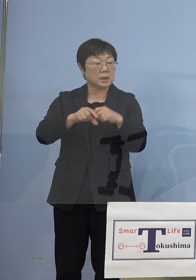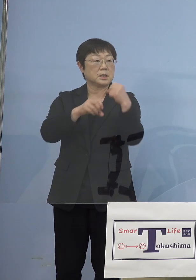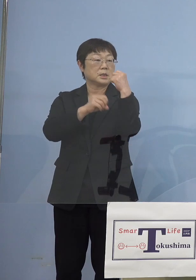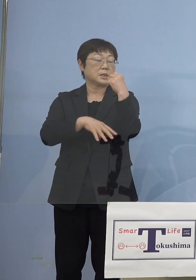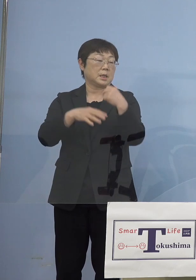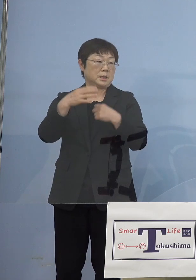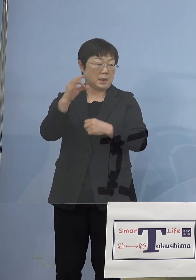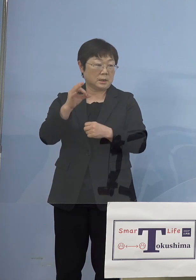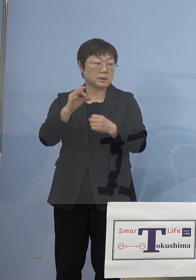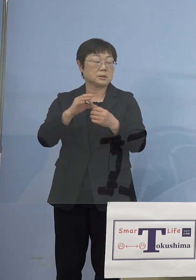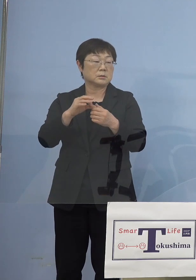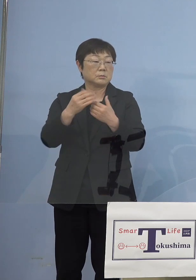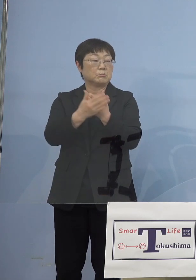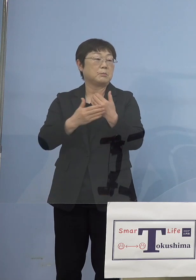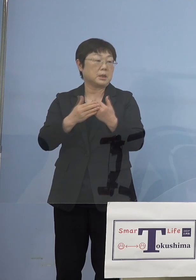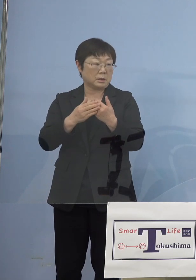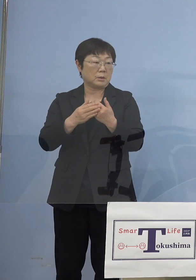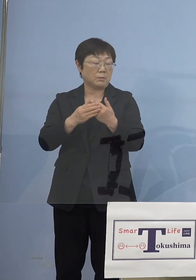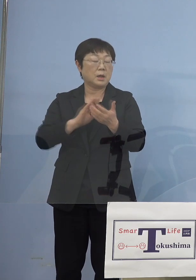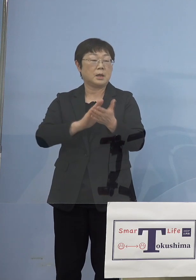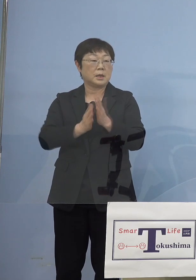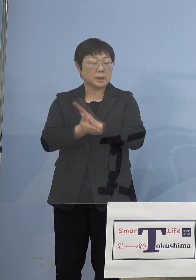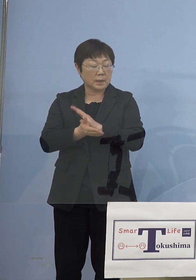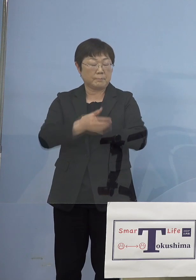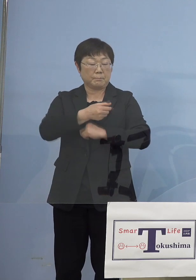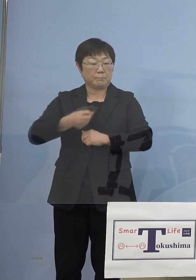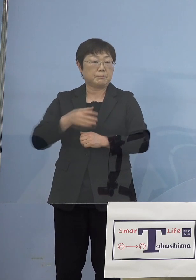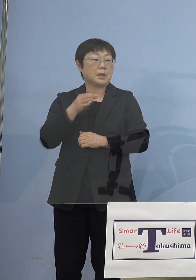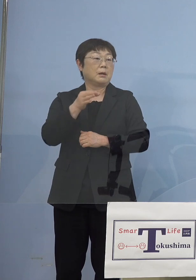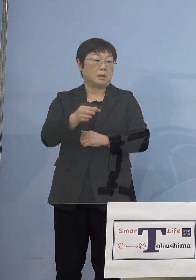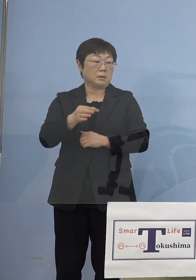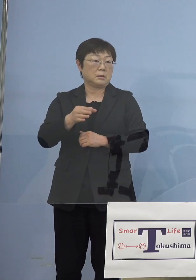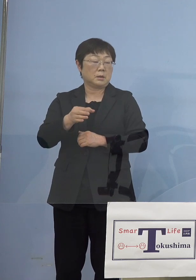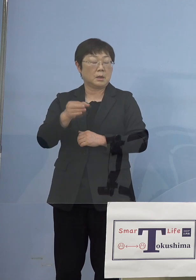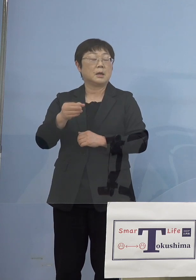これ県の自腹でやってたんですが やはり国の行政検査